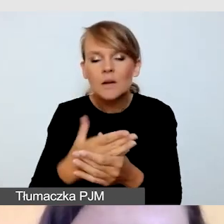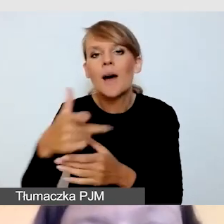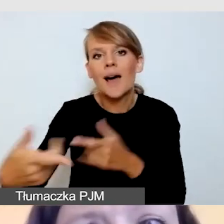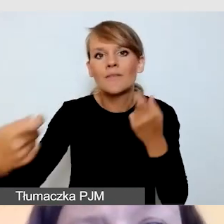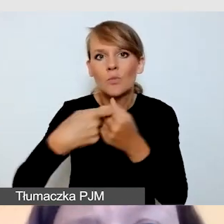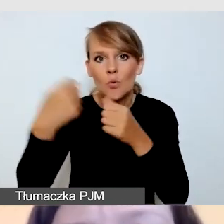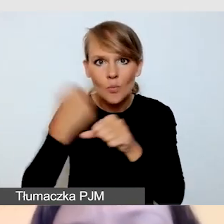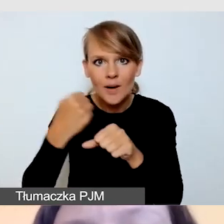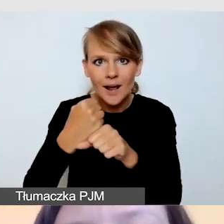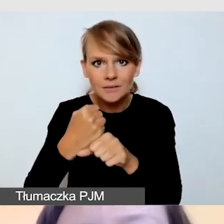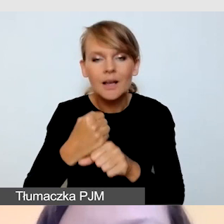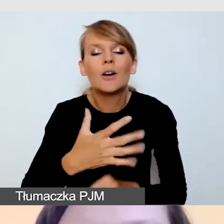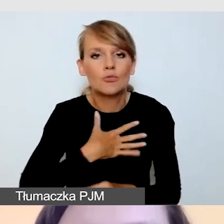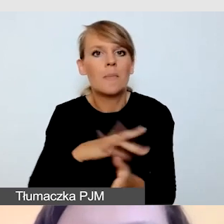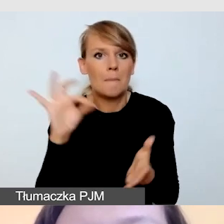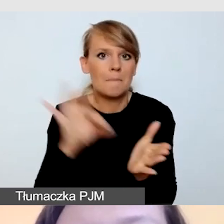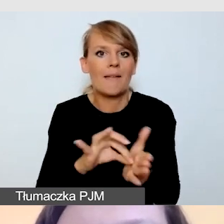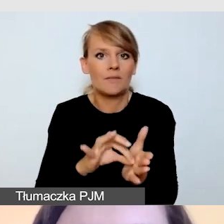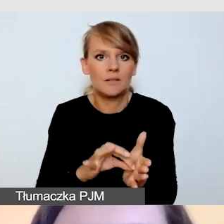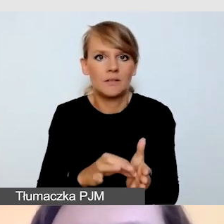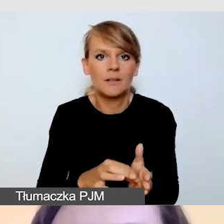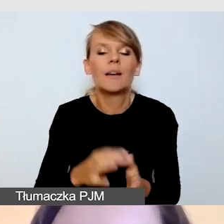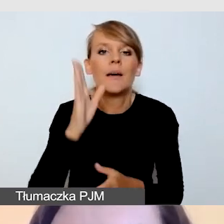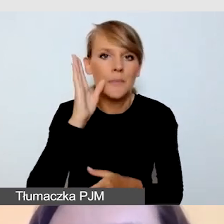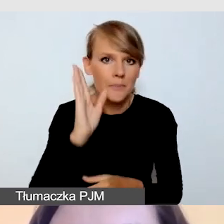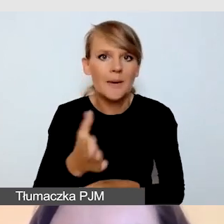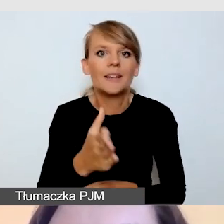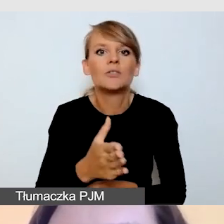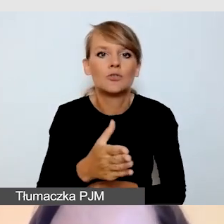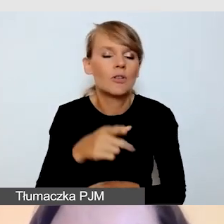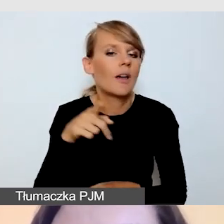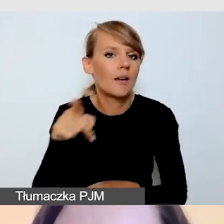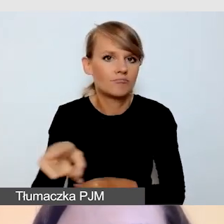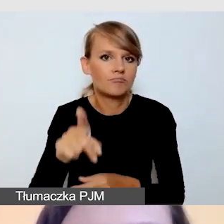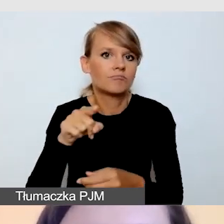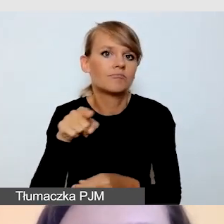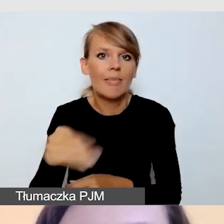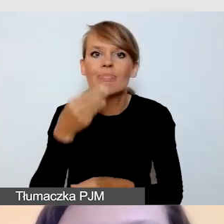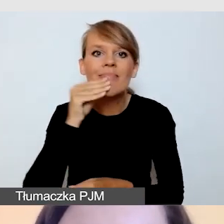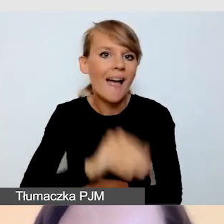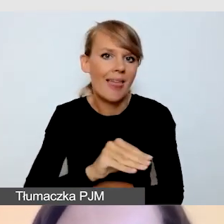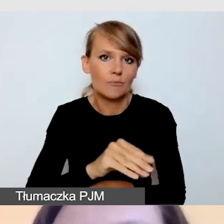by być pewną, że będę miała najlepszych możliwych na rynku dostępnych w danym momencie tłumaczy,